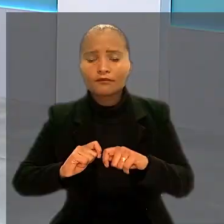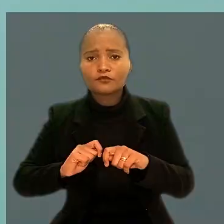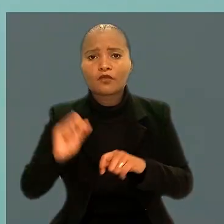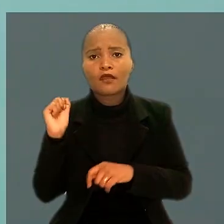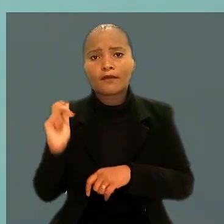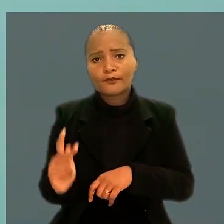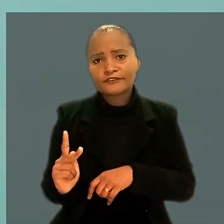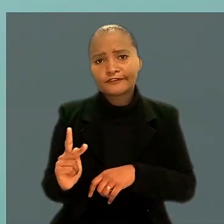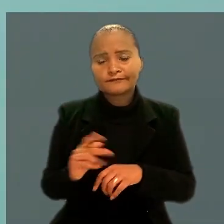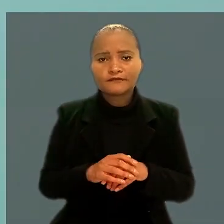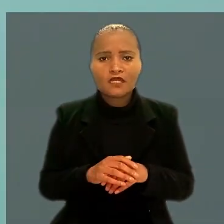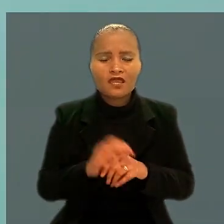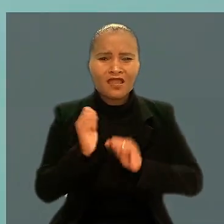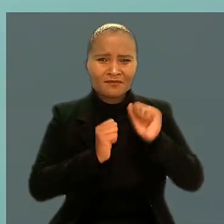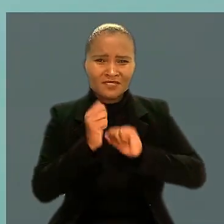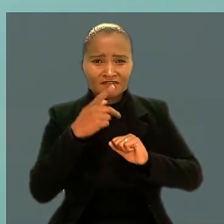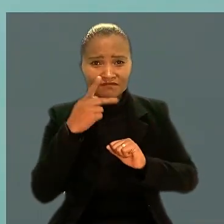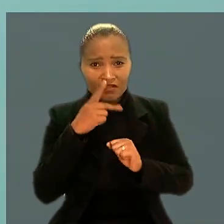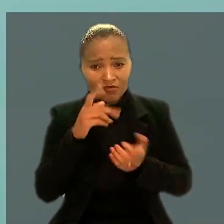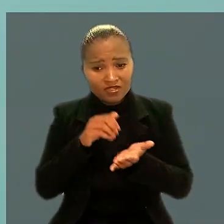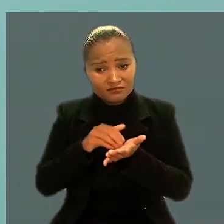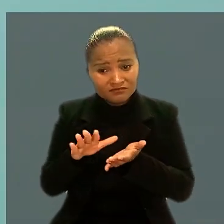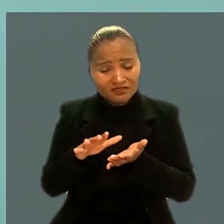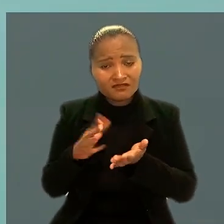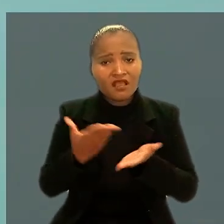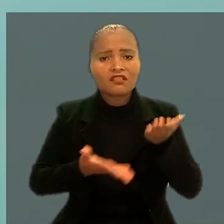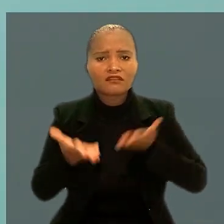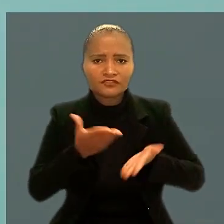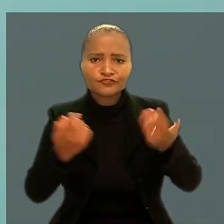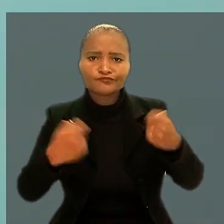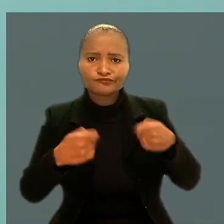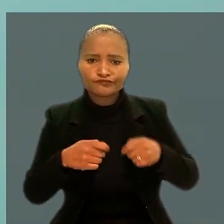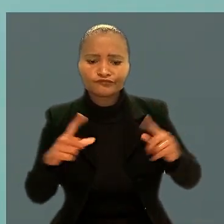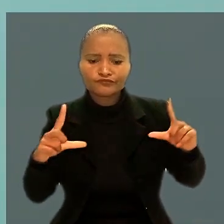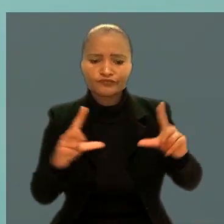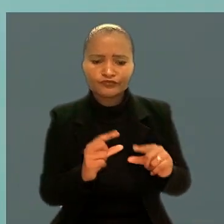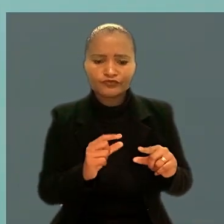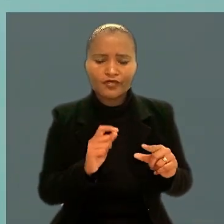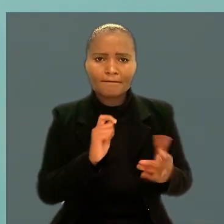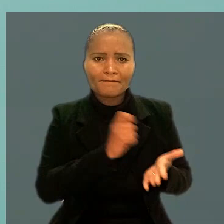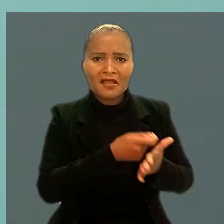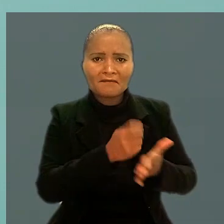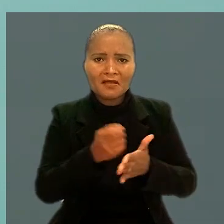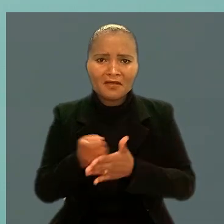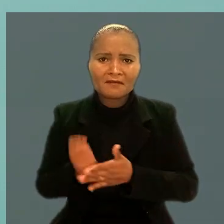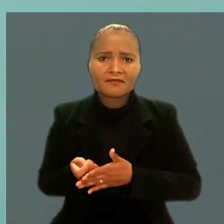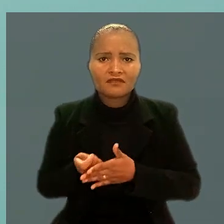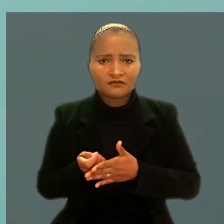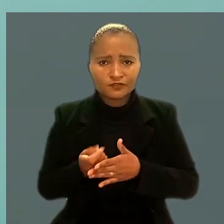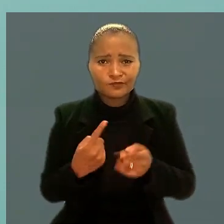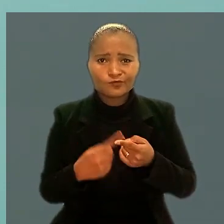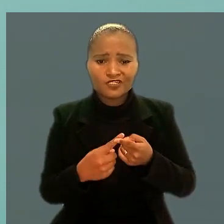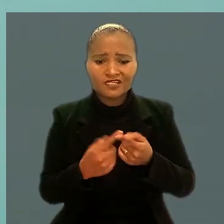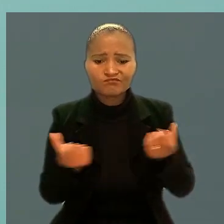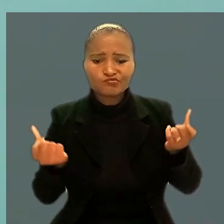A empresa alegou que a dispensa atendia a necessidade de redução da folha de pagamento devido a uma crise financeira.